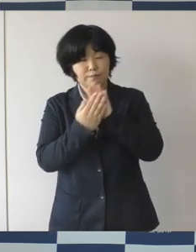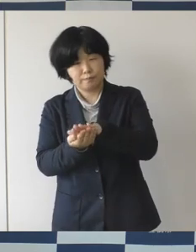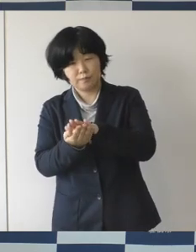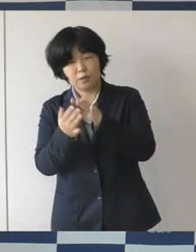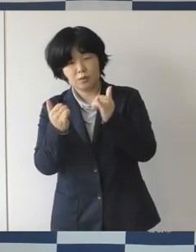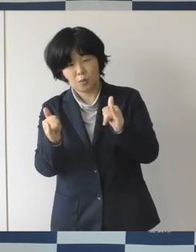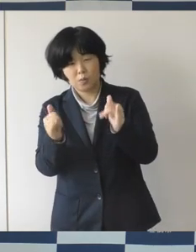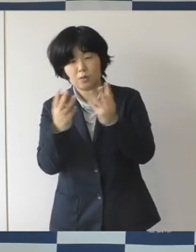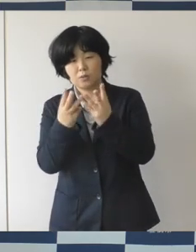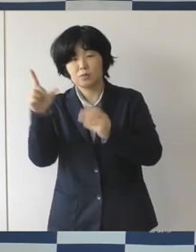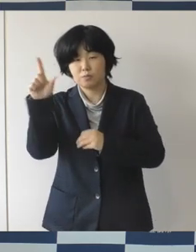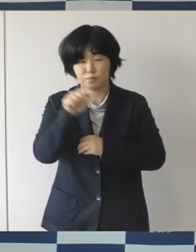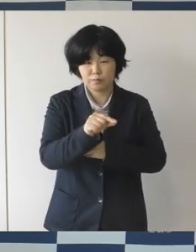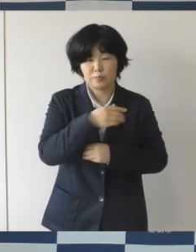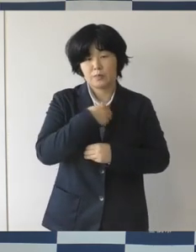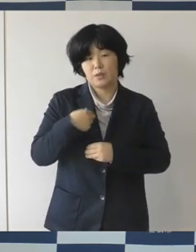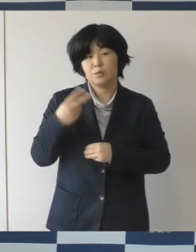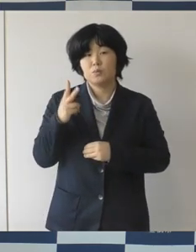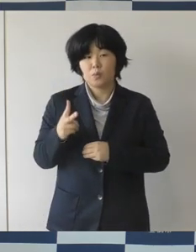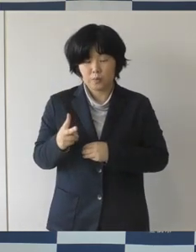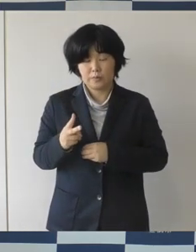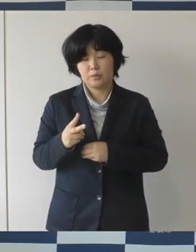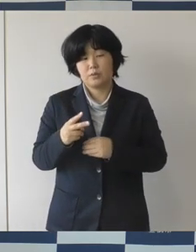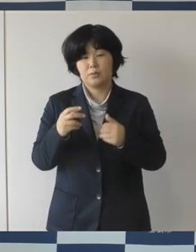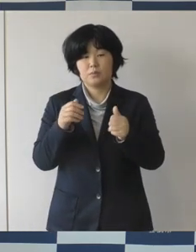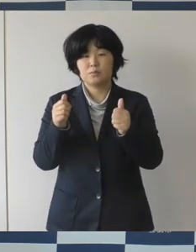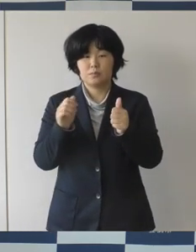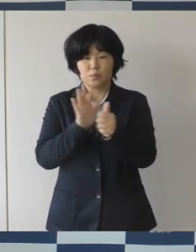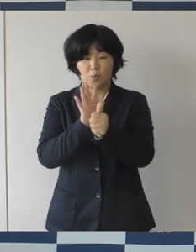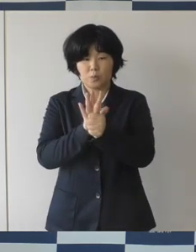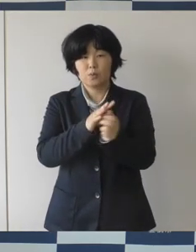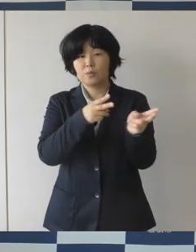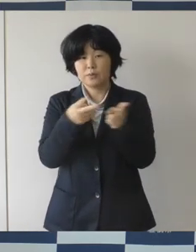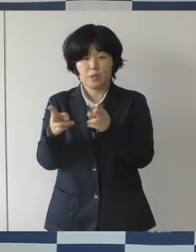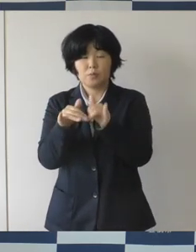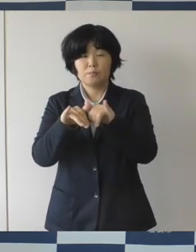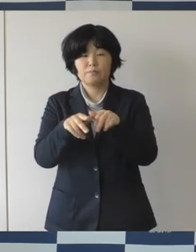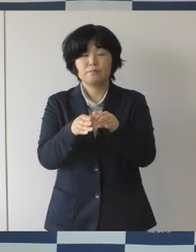このたび補助制度を拡充をして利用促進をしてですね